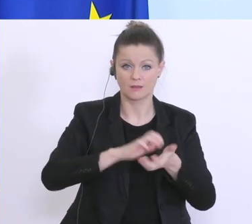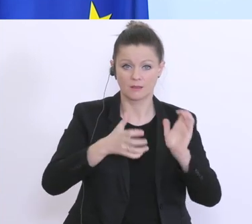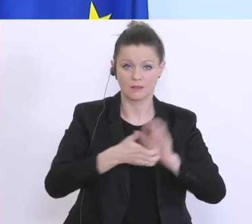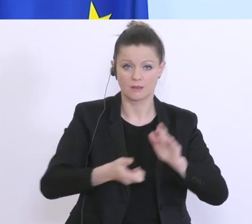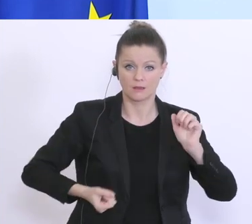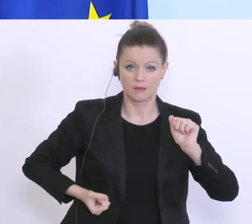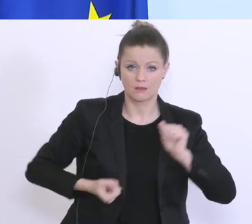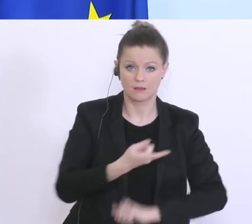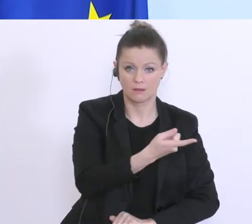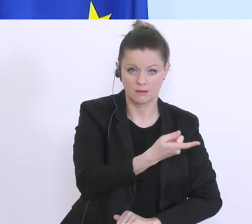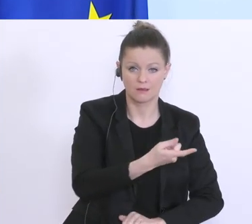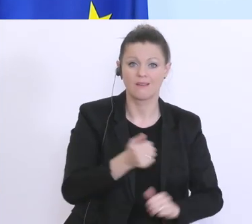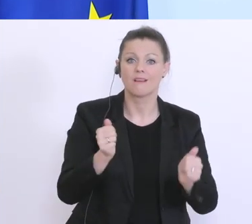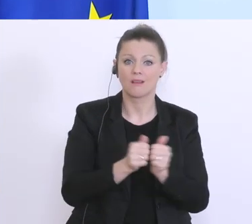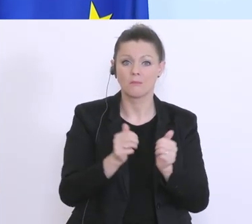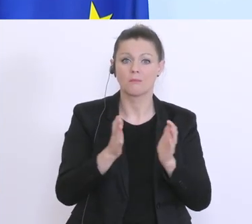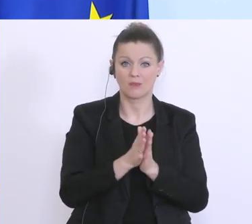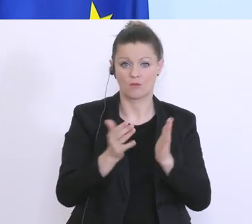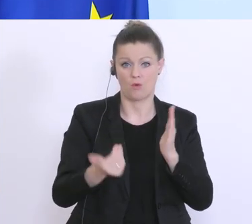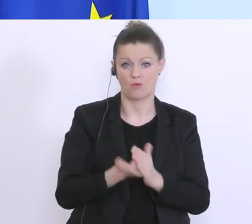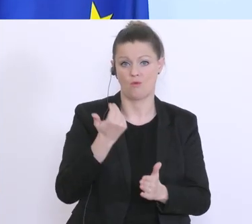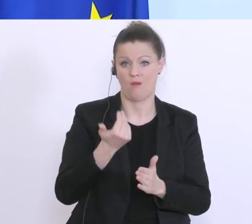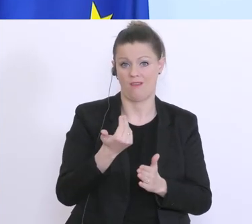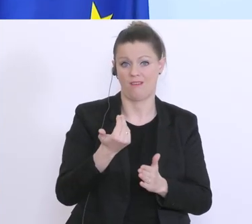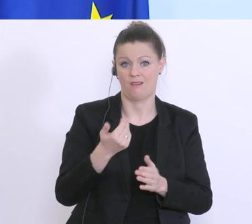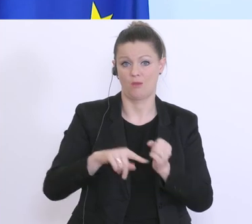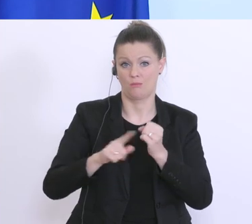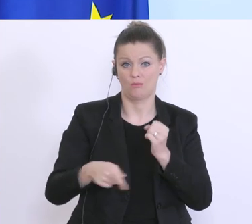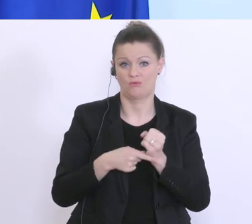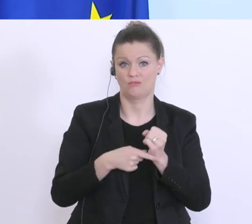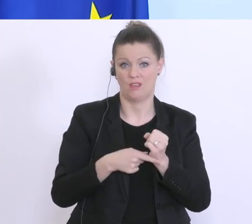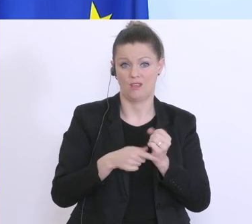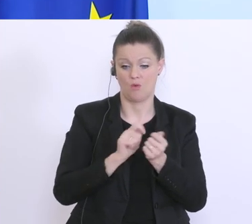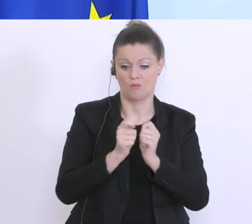weil die gewusst haben, es wird schlimmer. Das sage ich nur deswegen, weil wir ständig